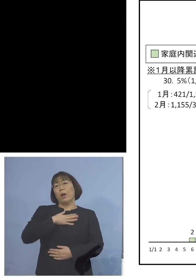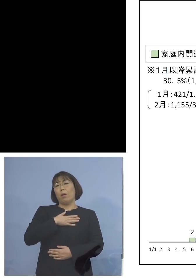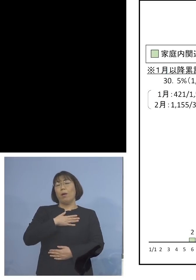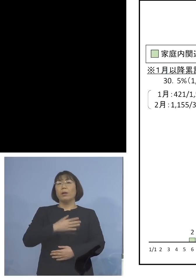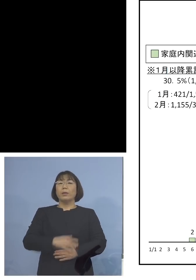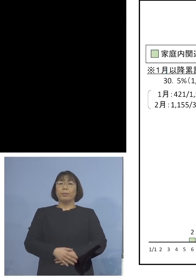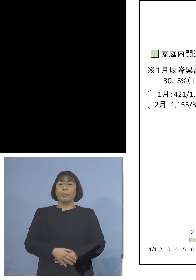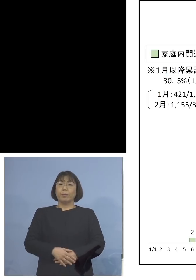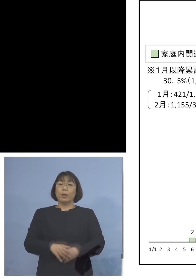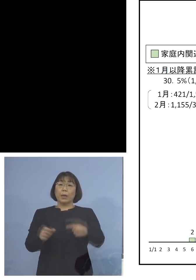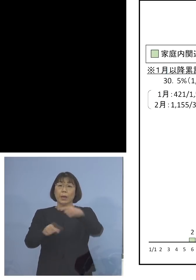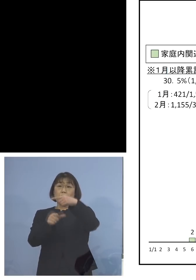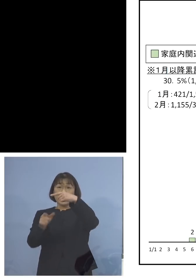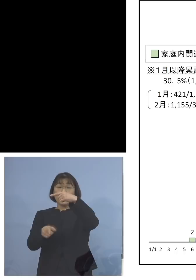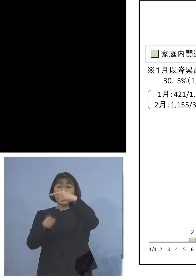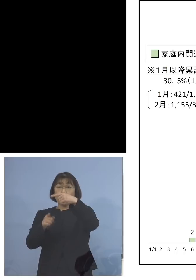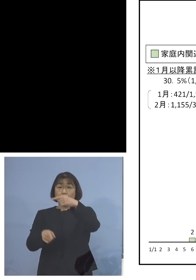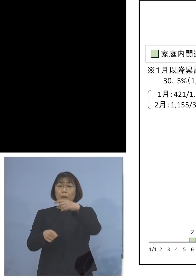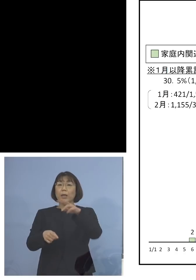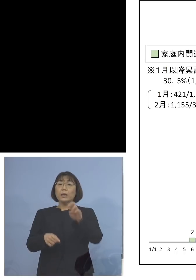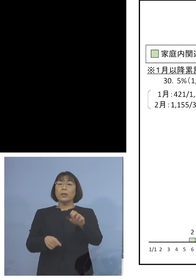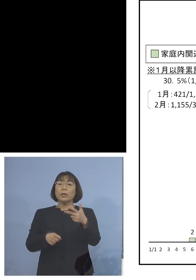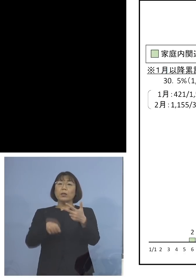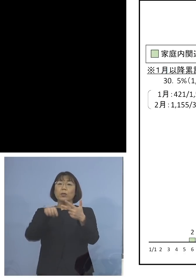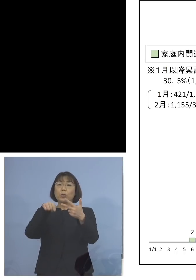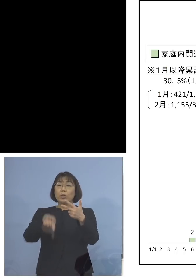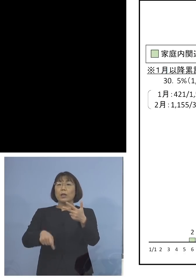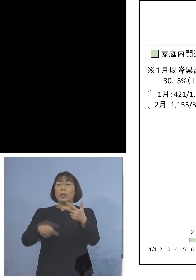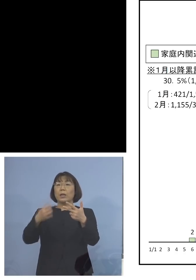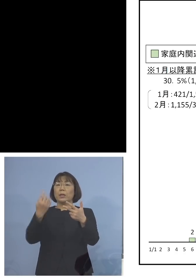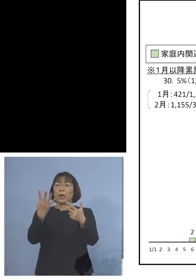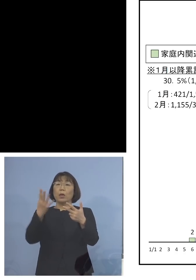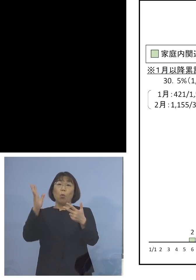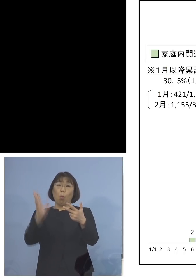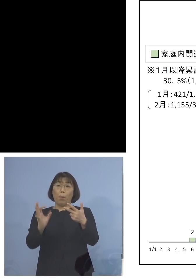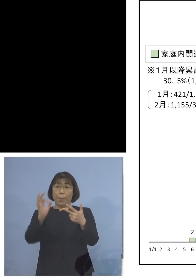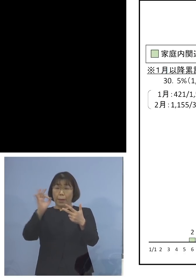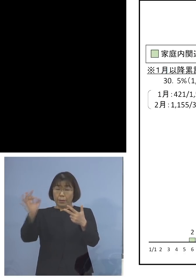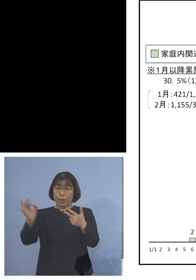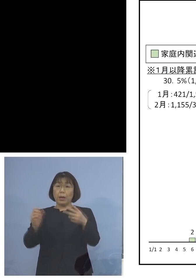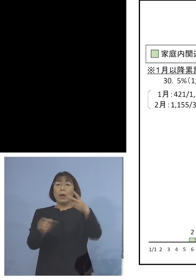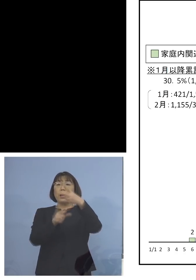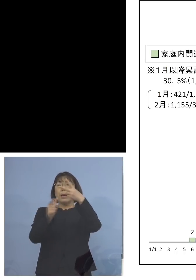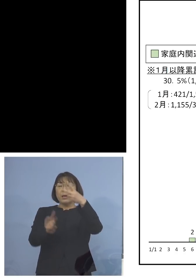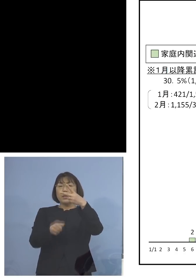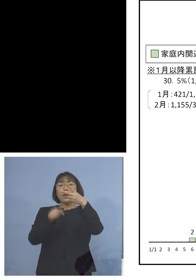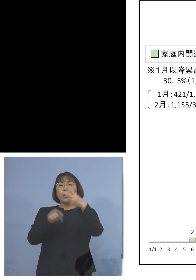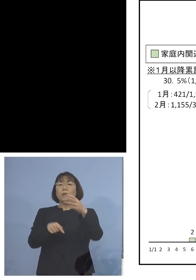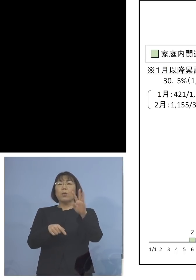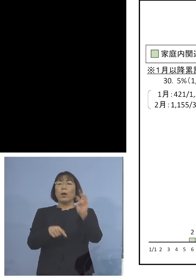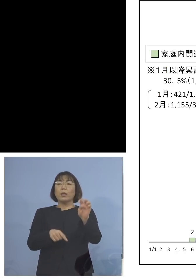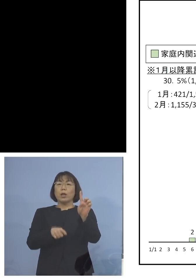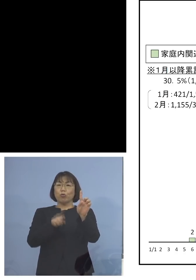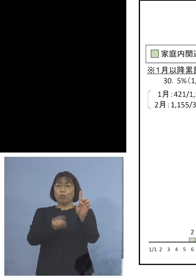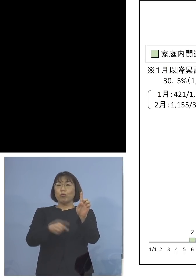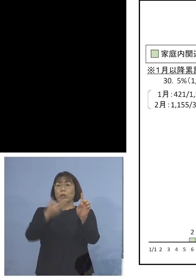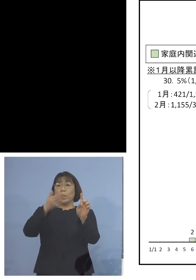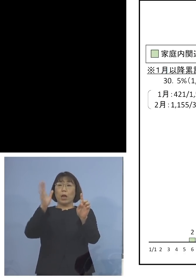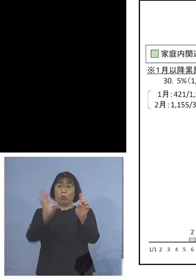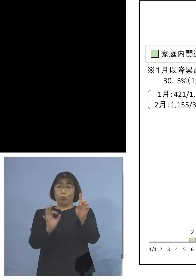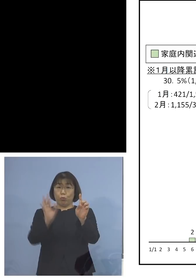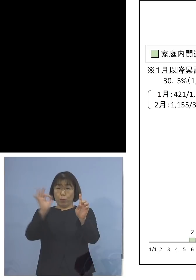1月中27.4パーセントであったものが 2月に入って31.9 パーセントと